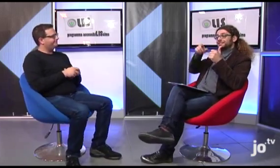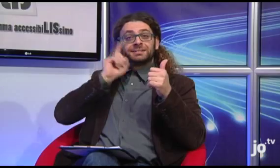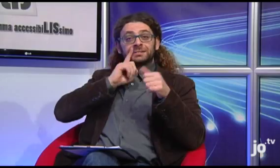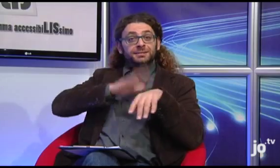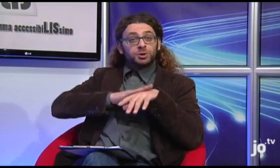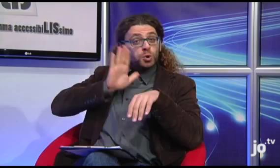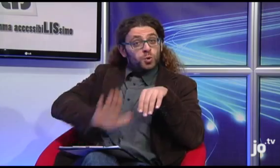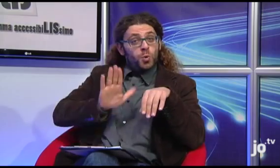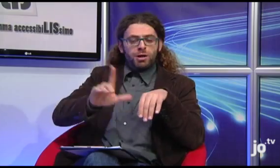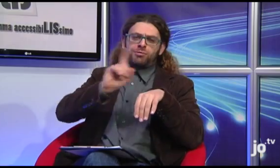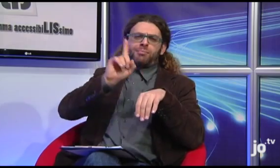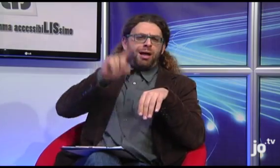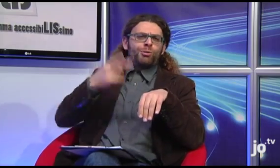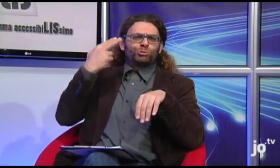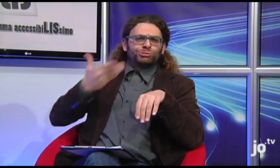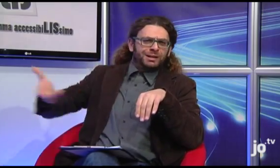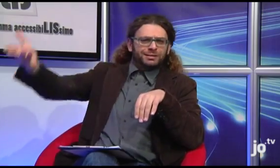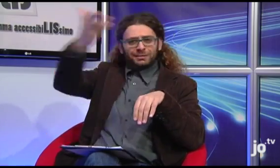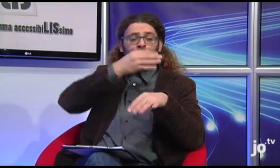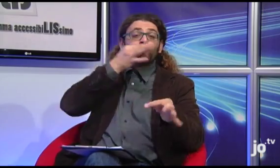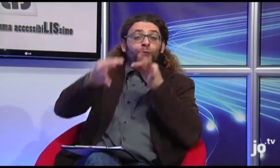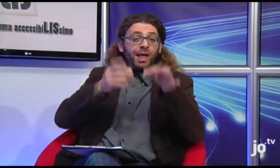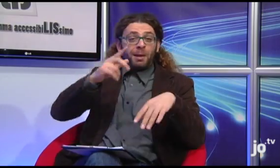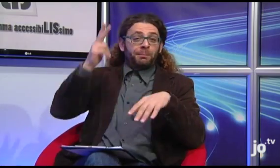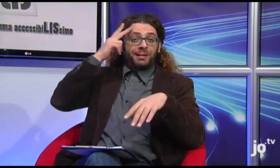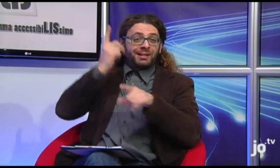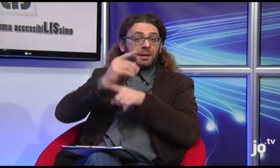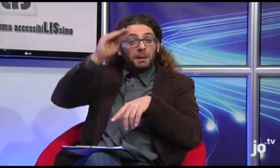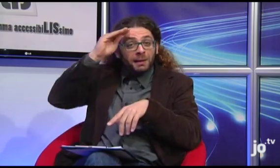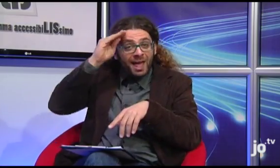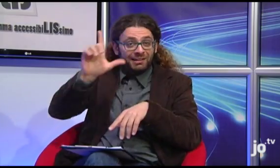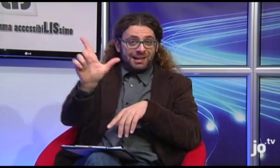Eh, in effetti la Lingua dei Segni non è qualcosa che riguarda esclusivamente i sordi, ma anche gli udenti,